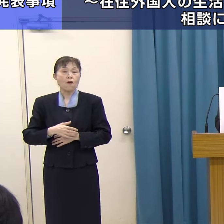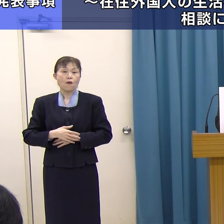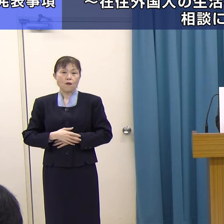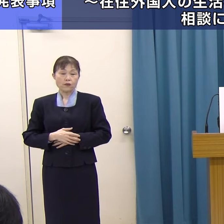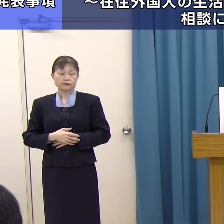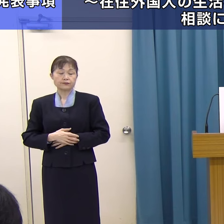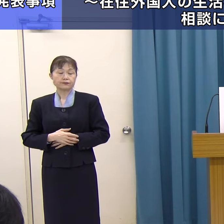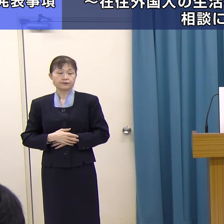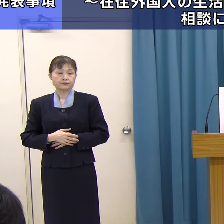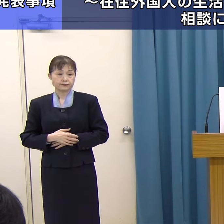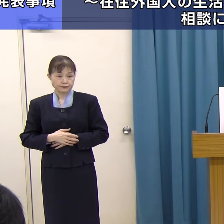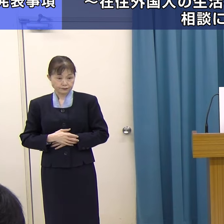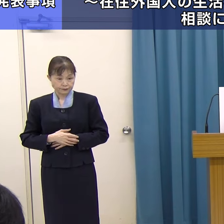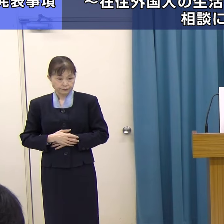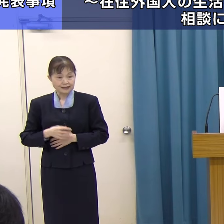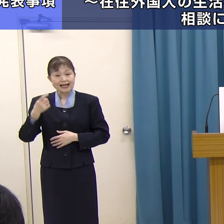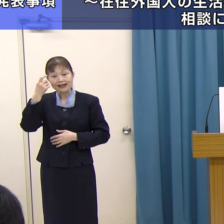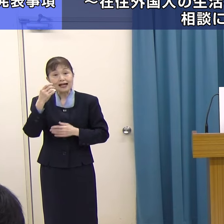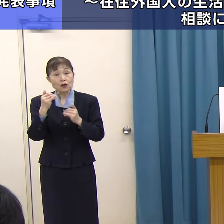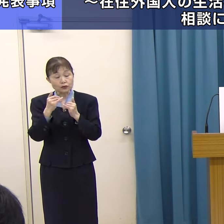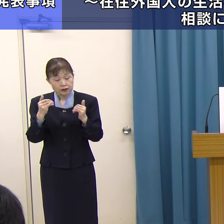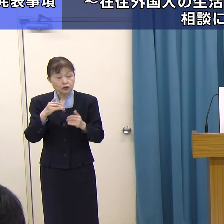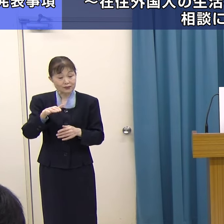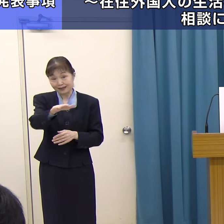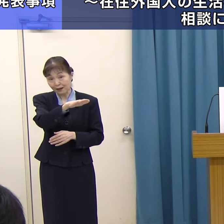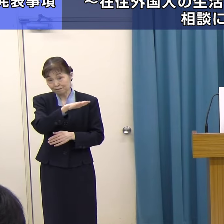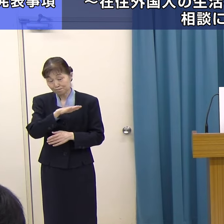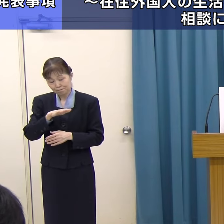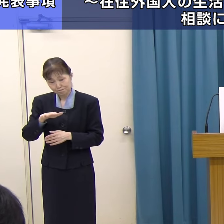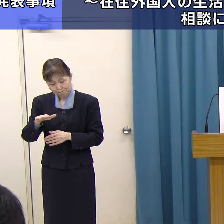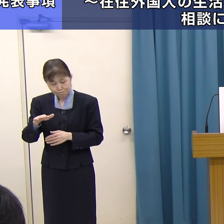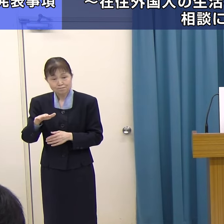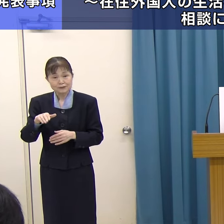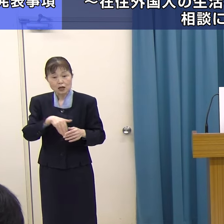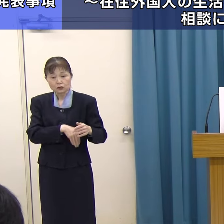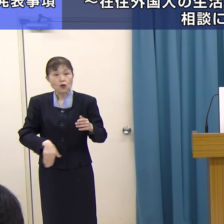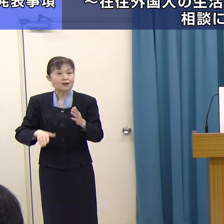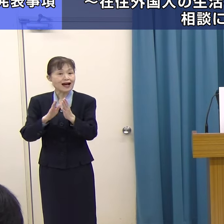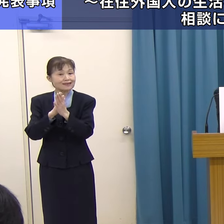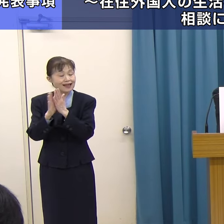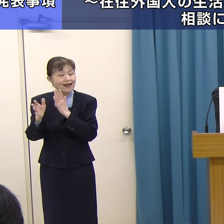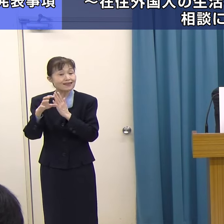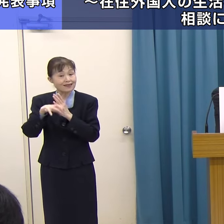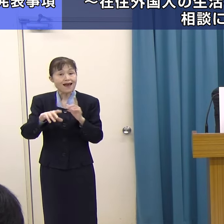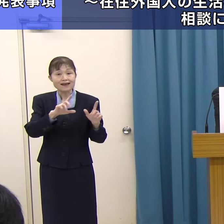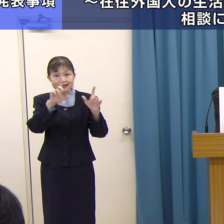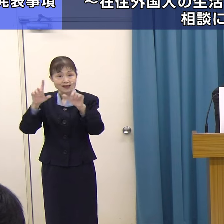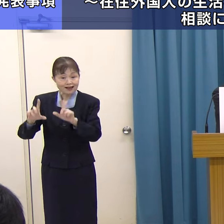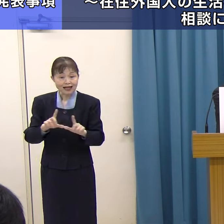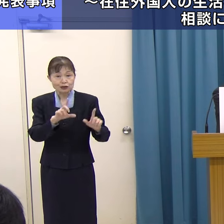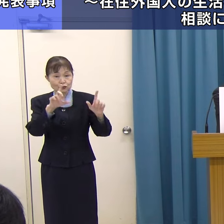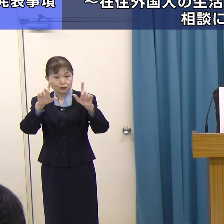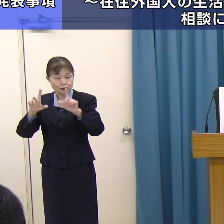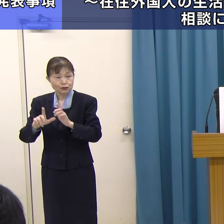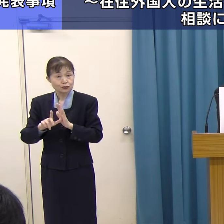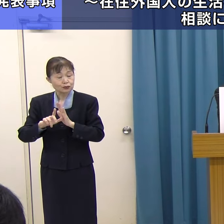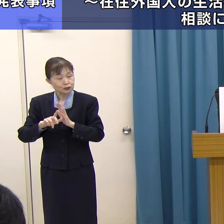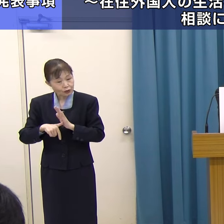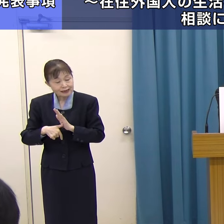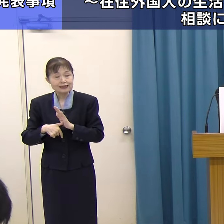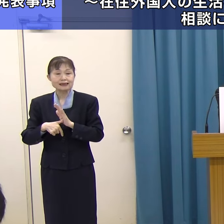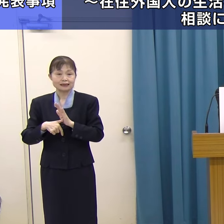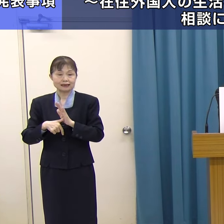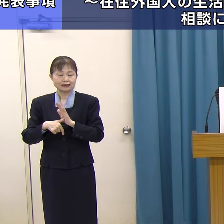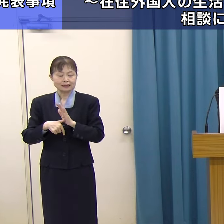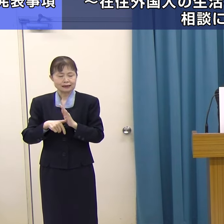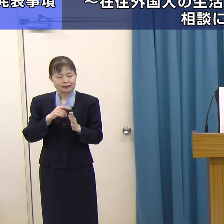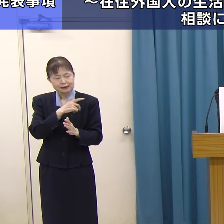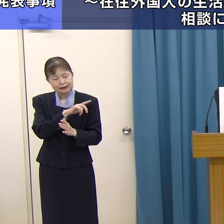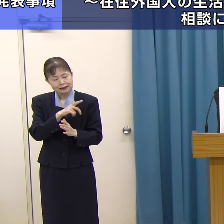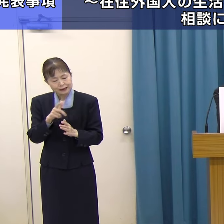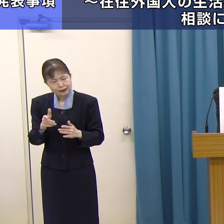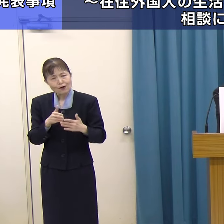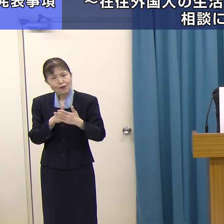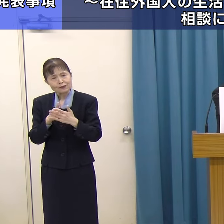外国人の方が福岡県で生活される中で、いろいろ直面する問題点があるわけです。